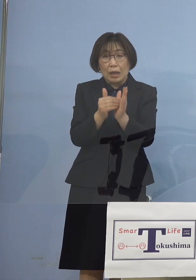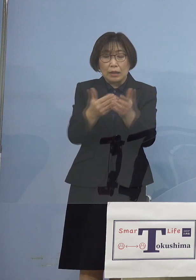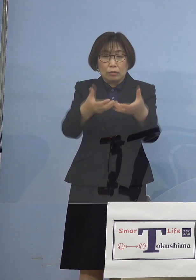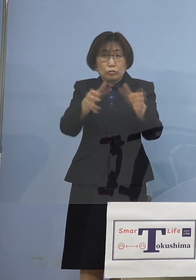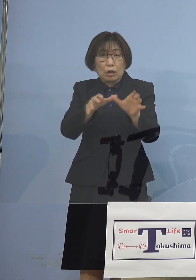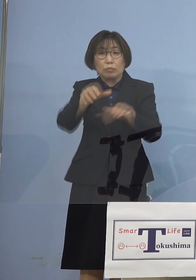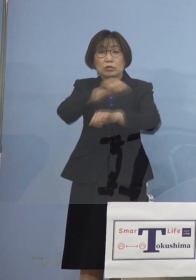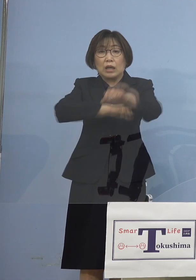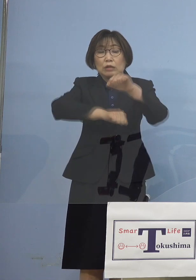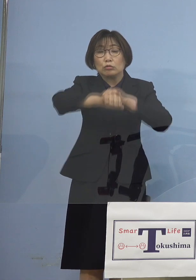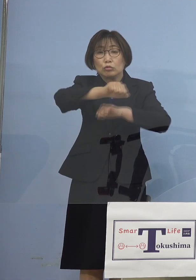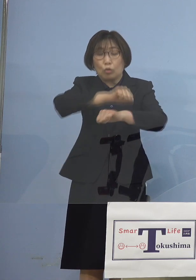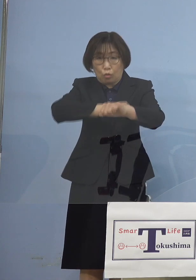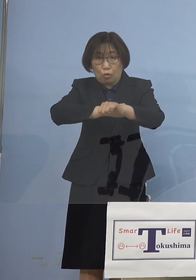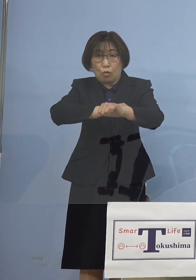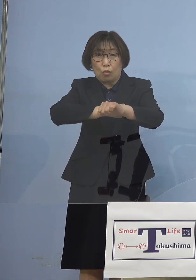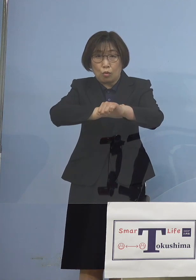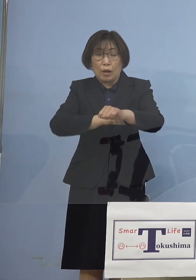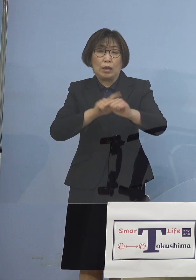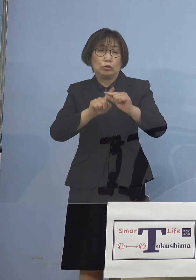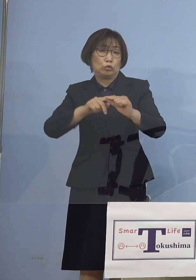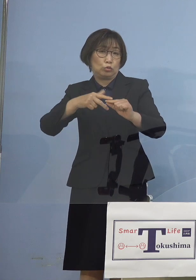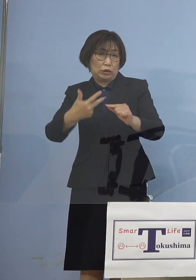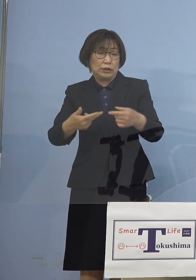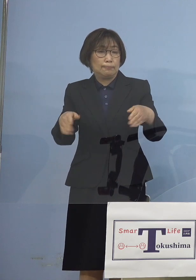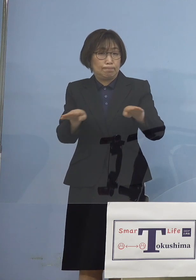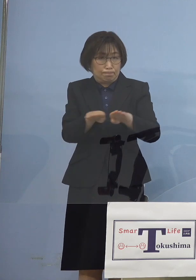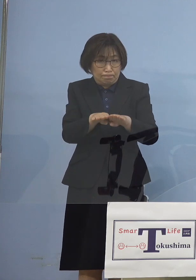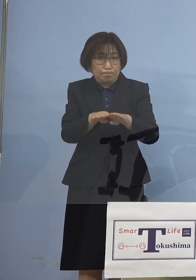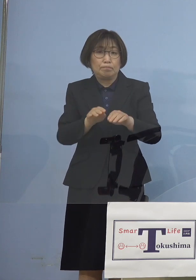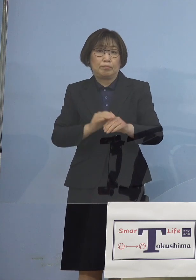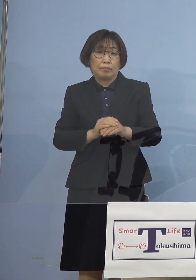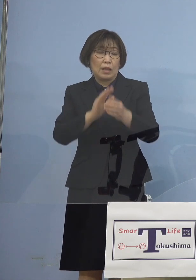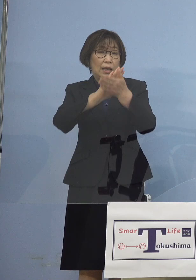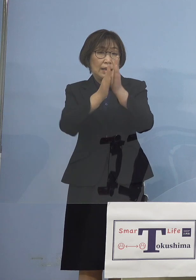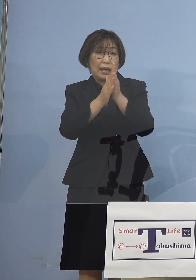中止とさせていただくとともに 県大会こちらについても